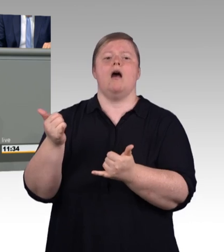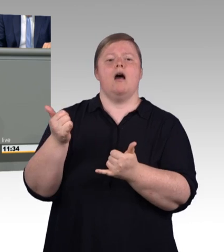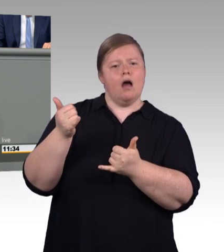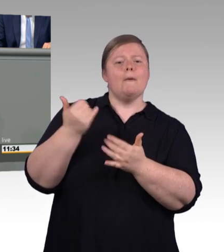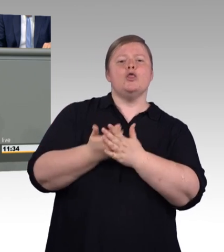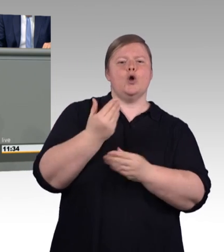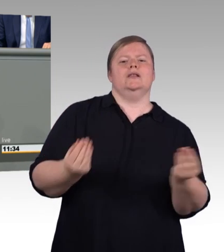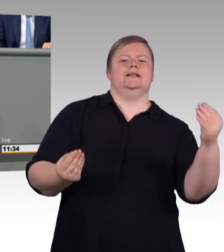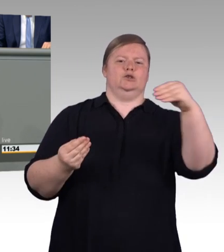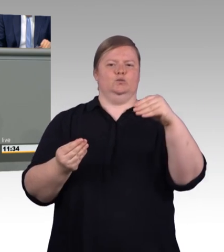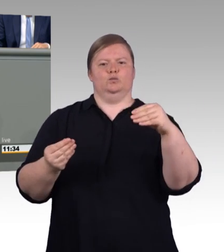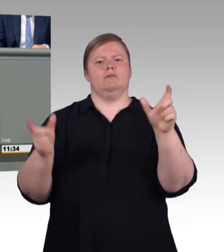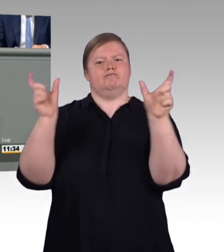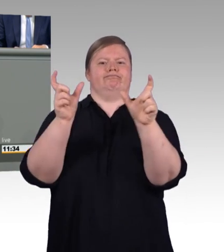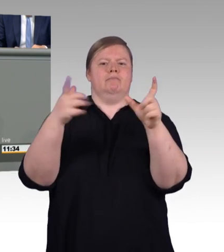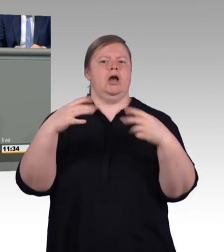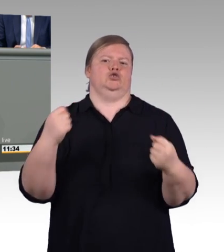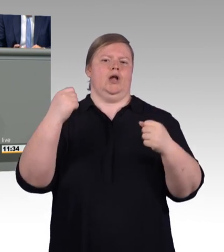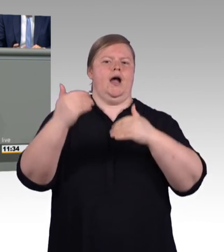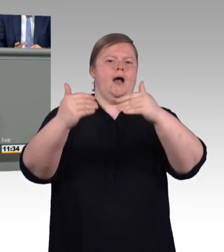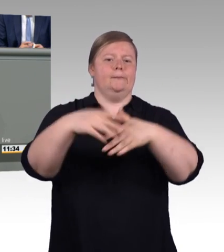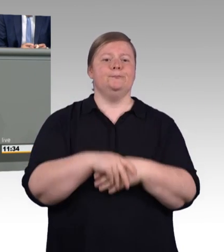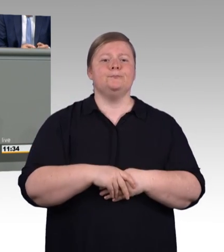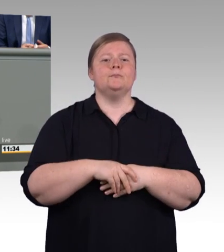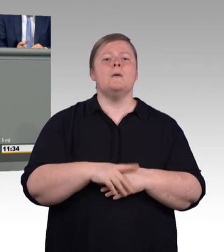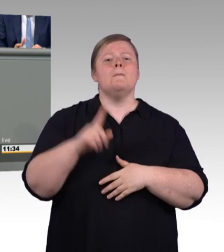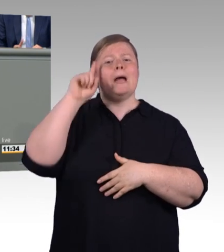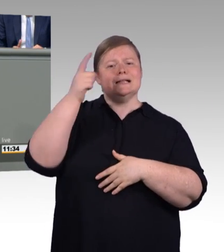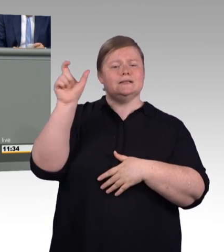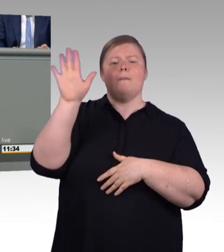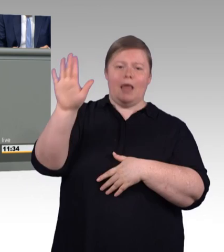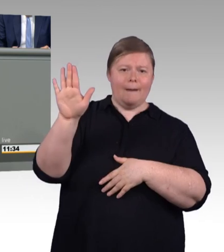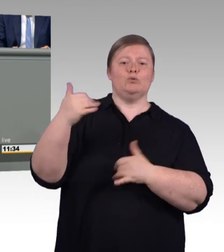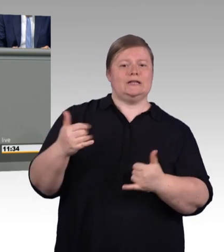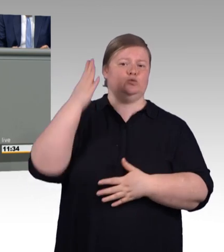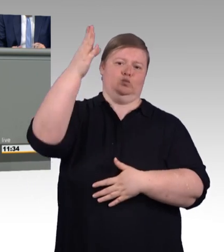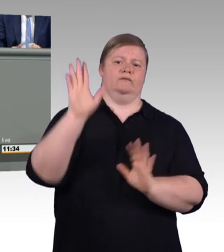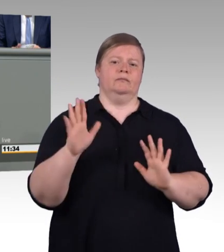liefern wir heute spürbare Verbesserung für die Auszubildenden, Kammern und Betriebe,